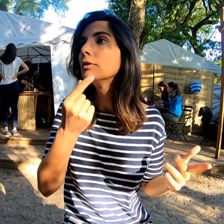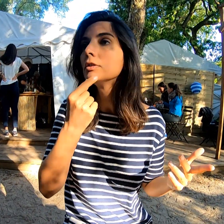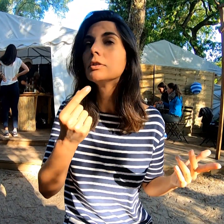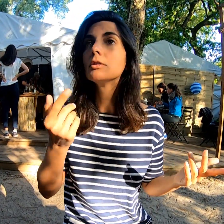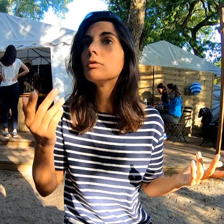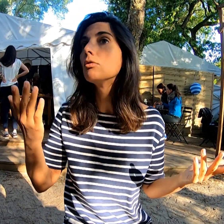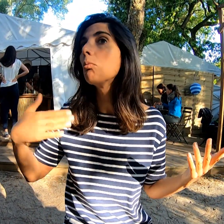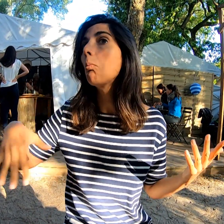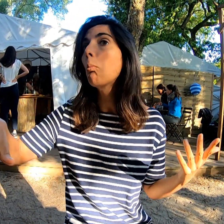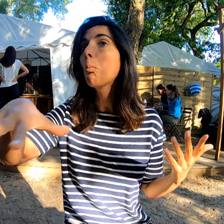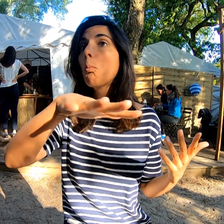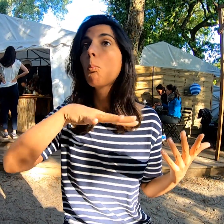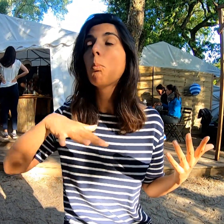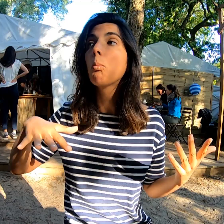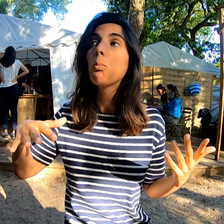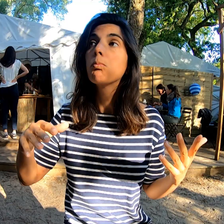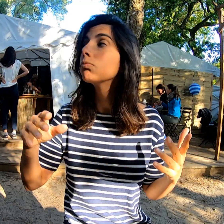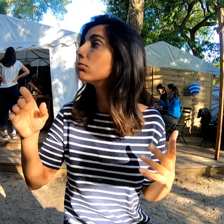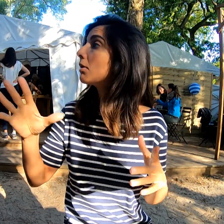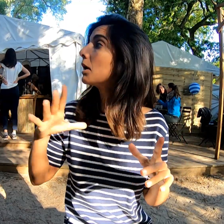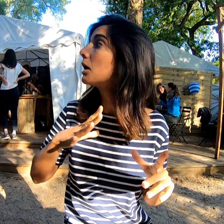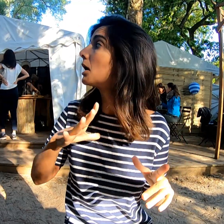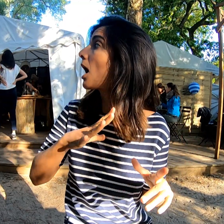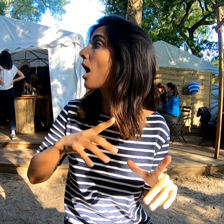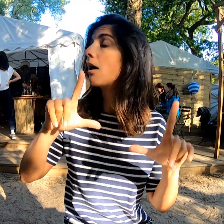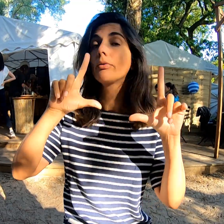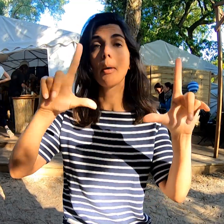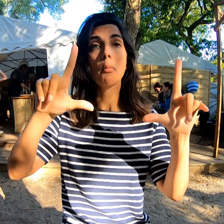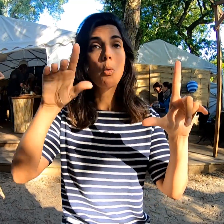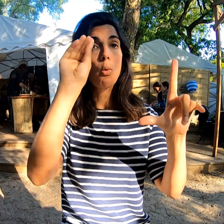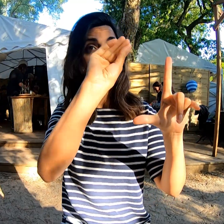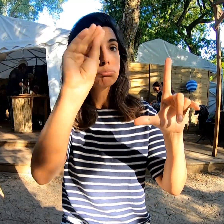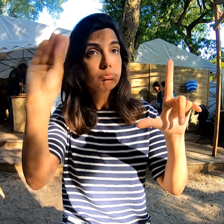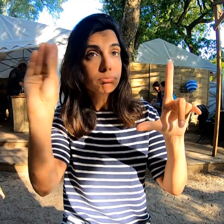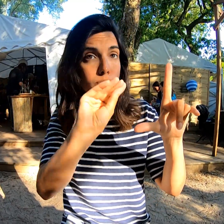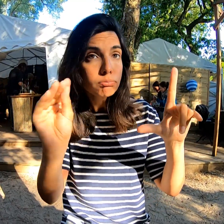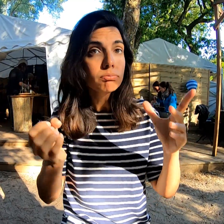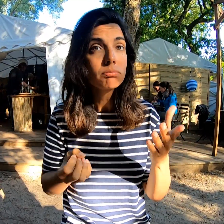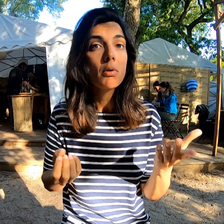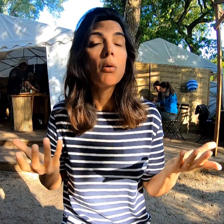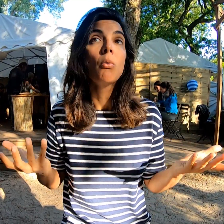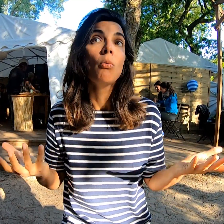Ici, c'est facile. Les informations sont notées sur un tableau.